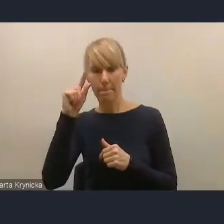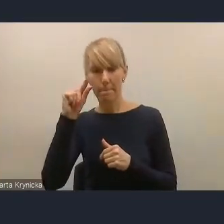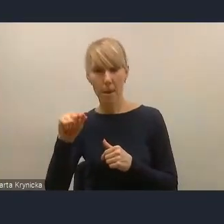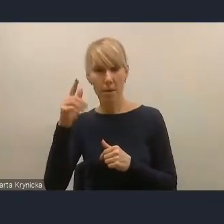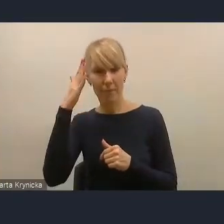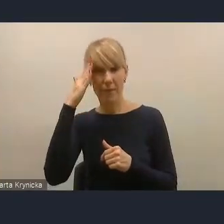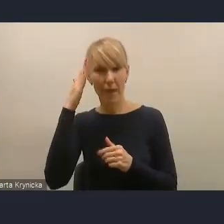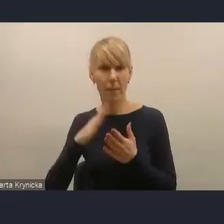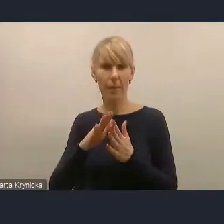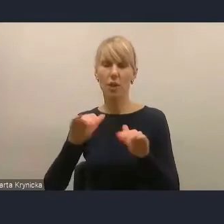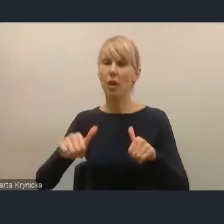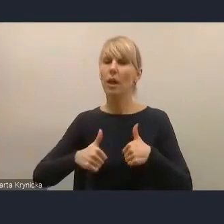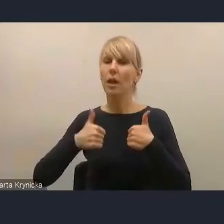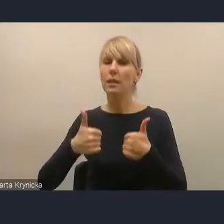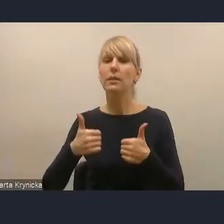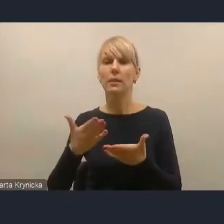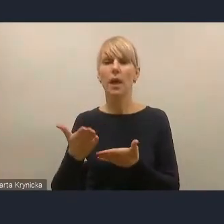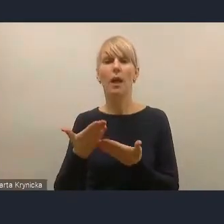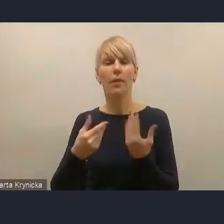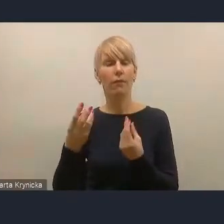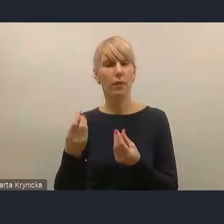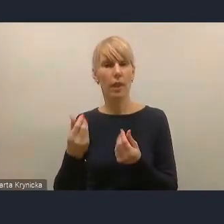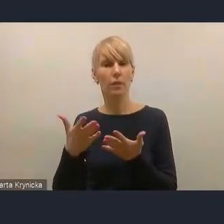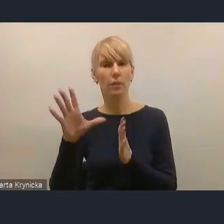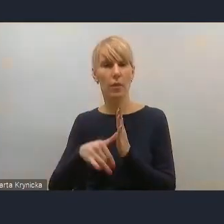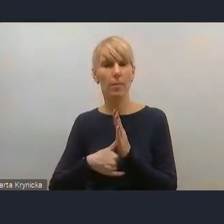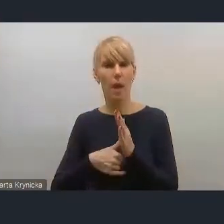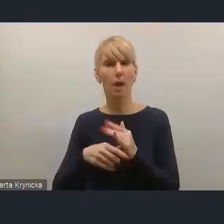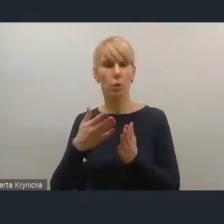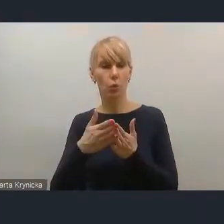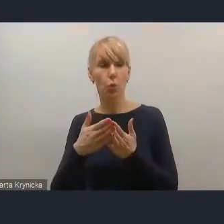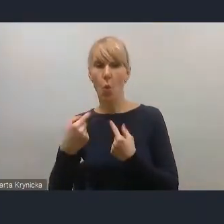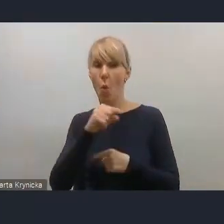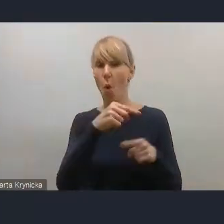jest poza odpowiedzialnością resortu funduszy i polityki regionalnej,